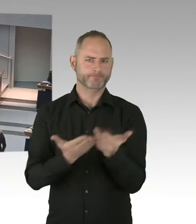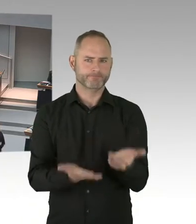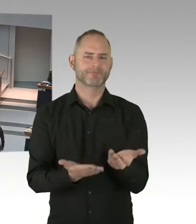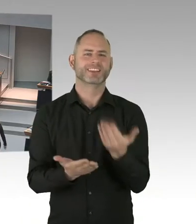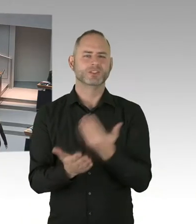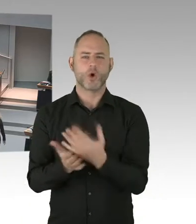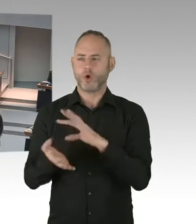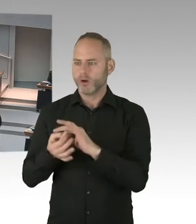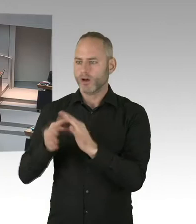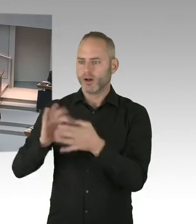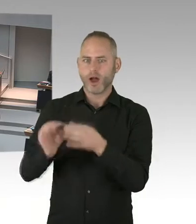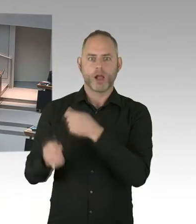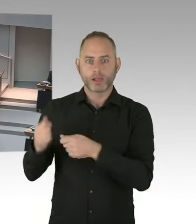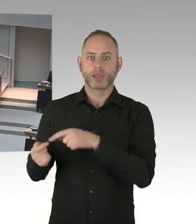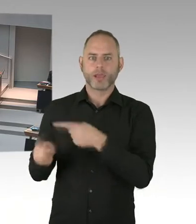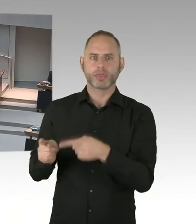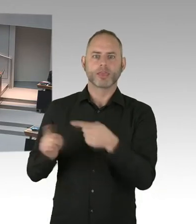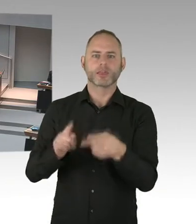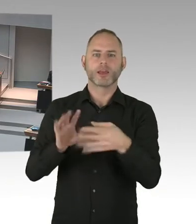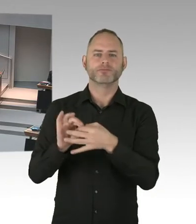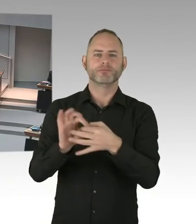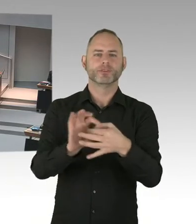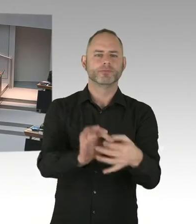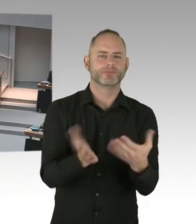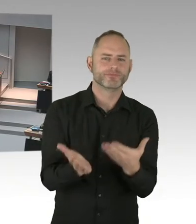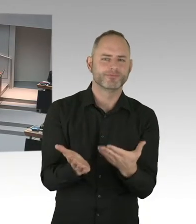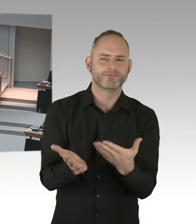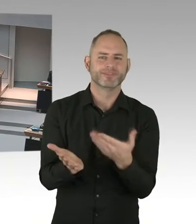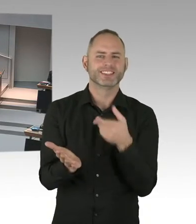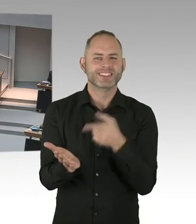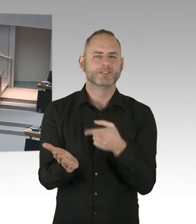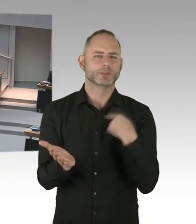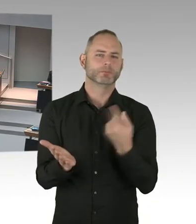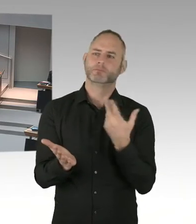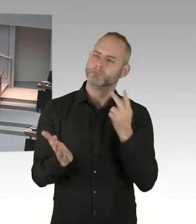(Sprecherwechsel) Ja, sehr geehrter Herr Präsident, sehr geehrte Damen und Herren. Mit Blick auf die Aussage von Hertha BSC